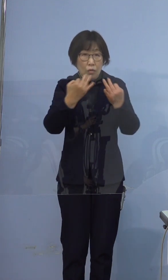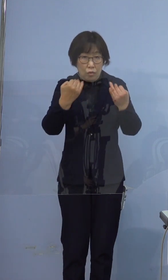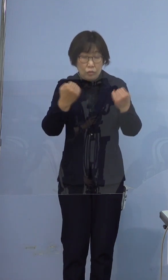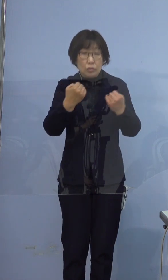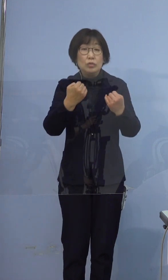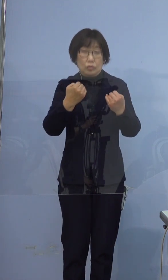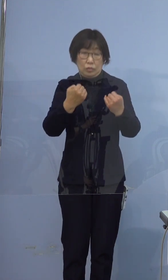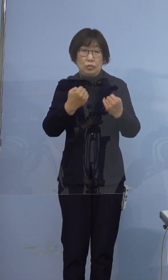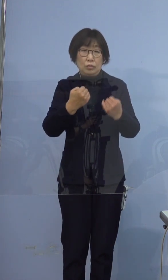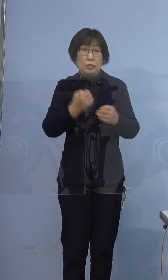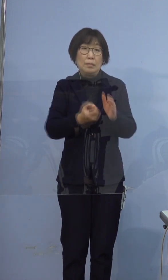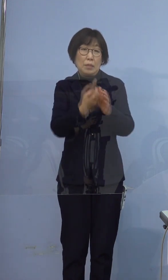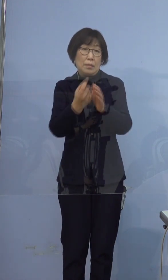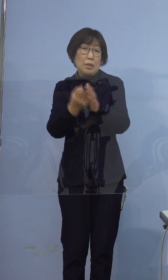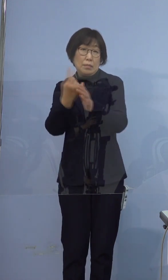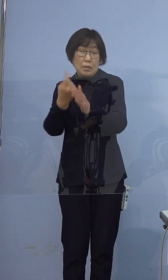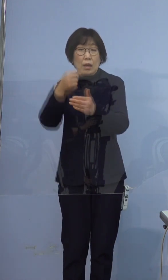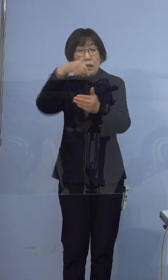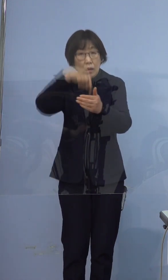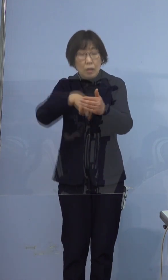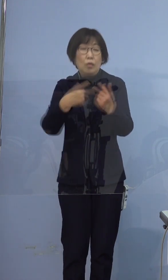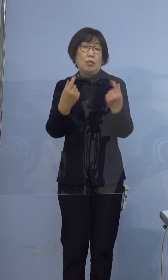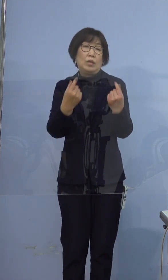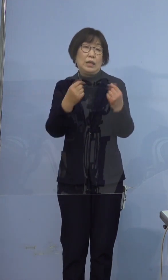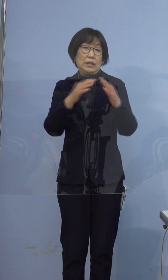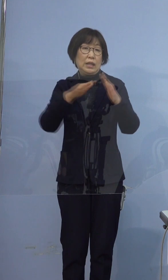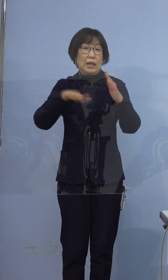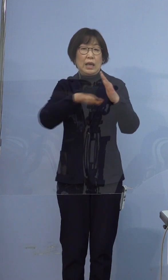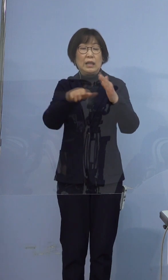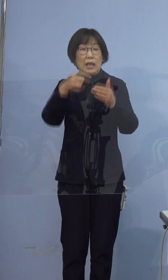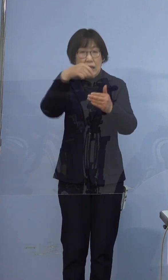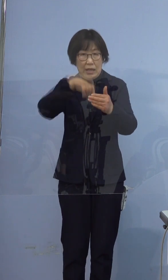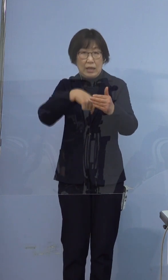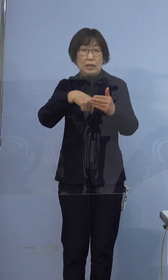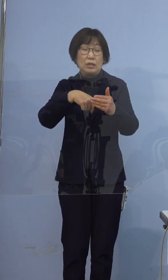本日のケースもその家庭内感染の ケースでございました